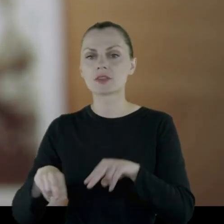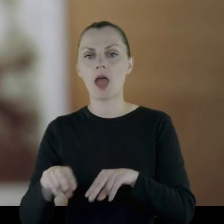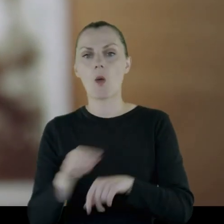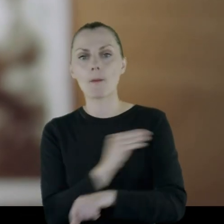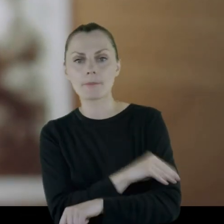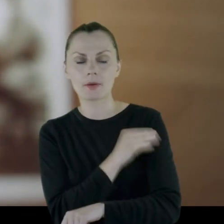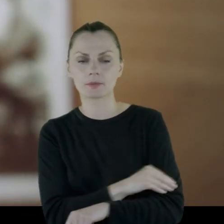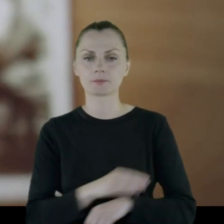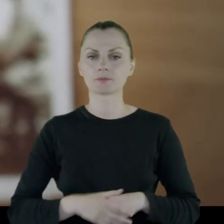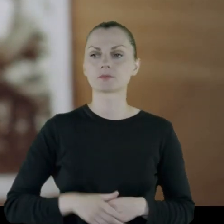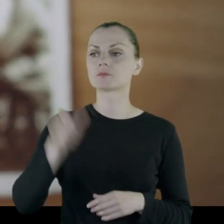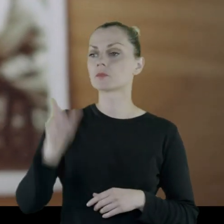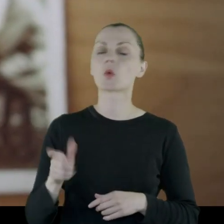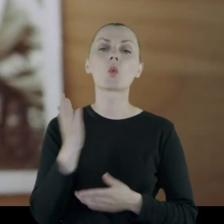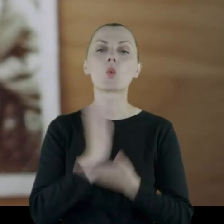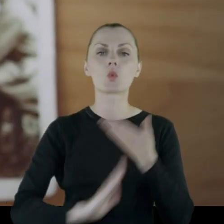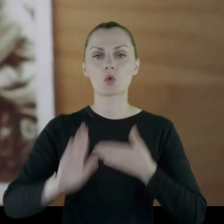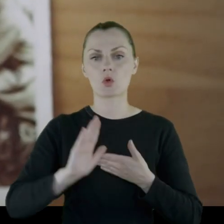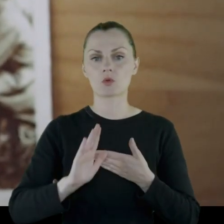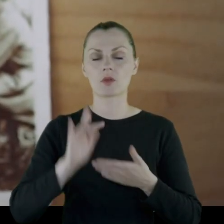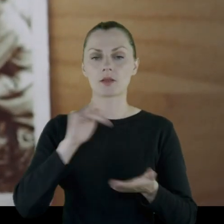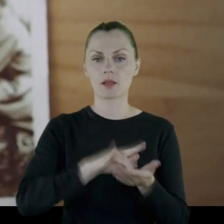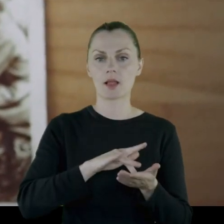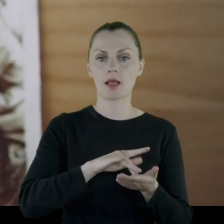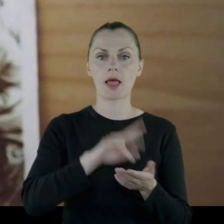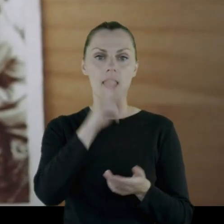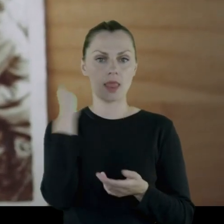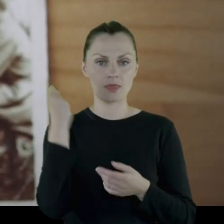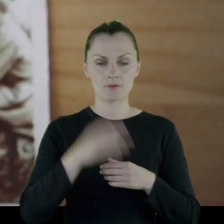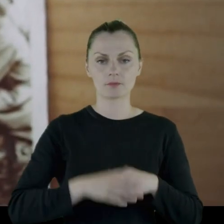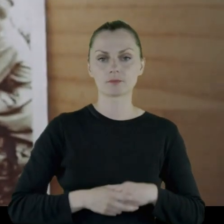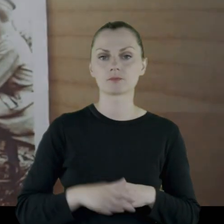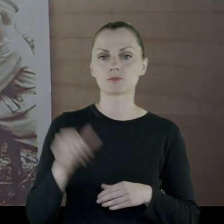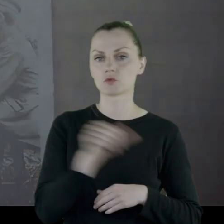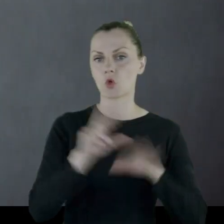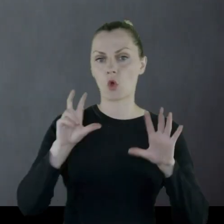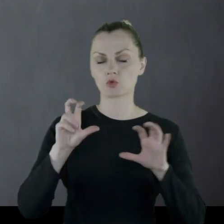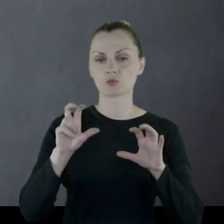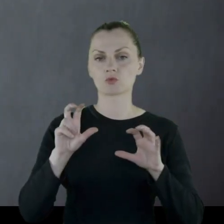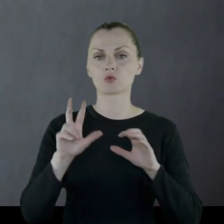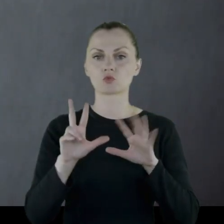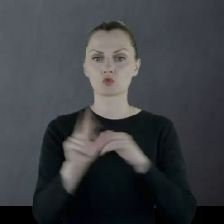Leon Legiejko urodził się na Litwie w 1896 roku.